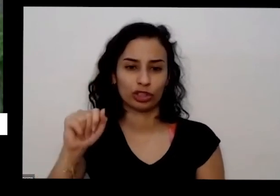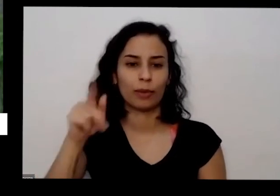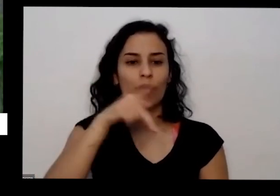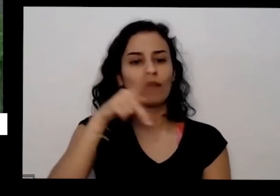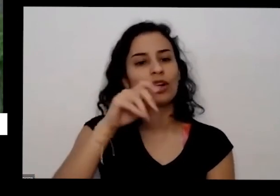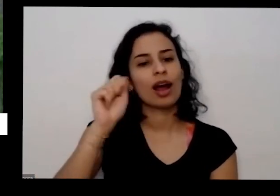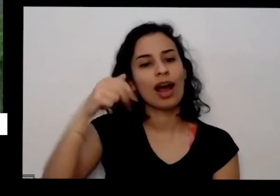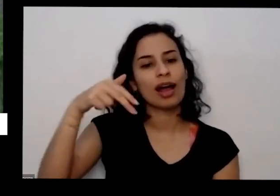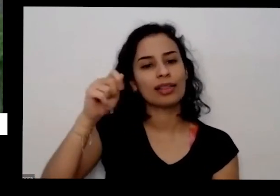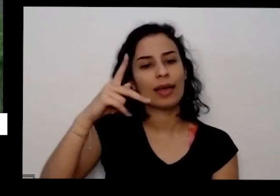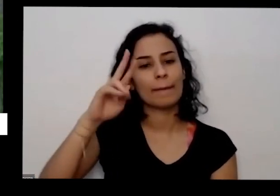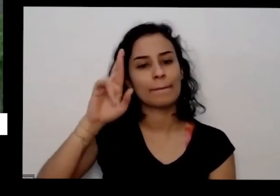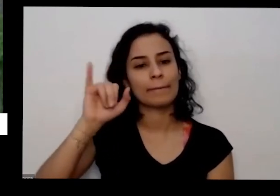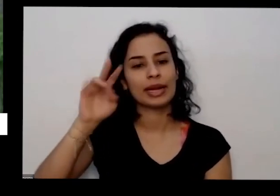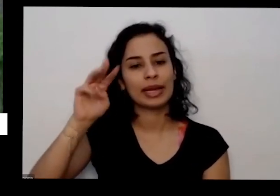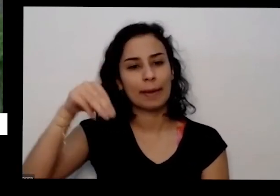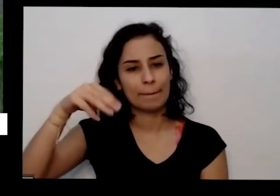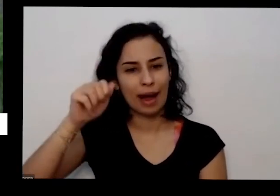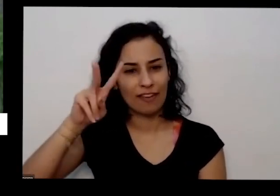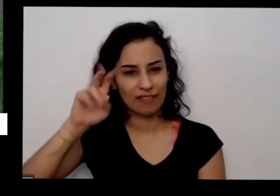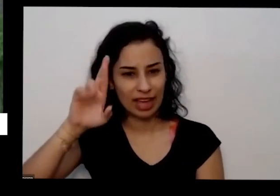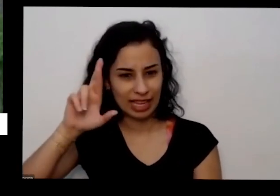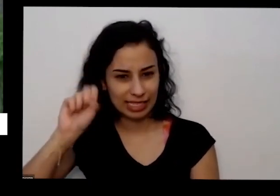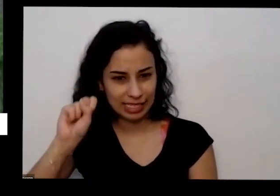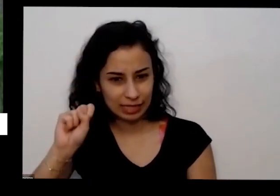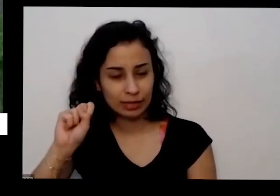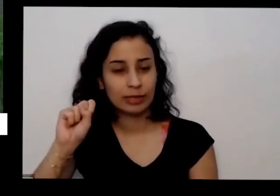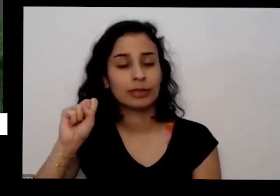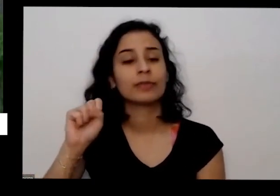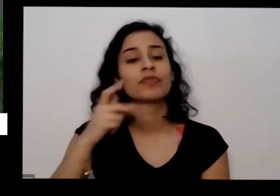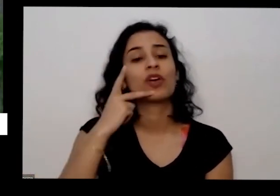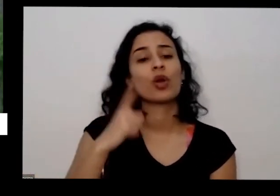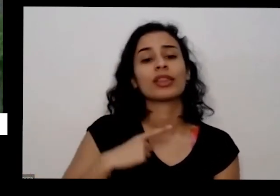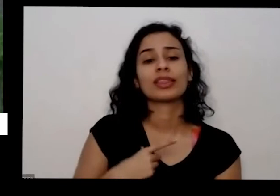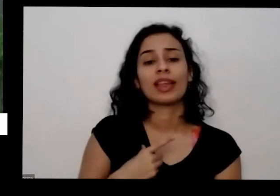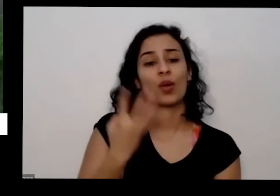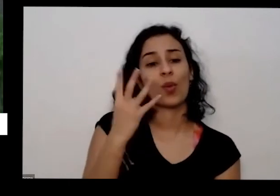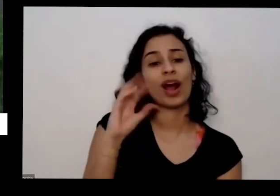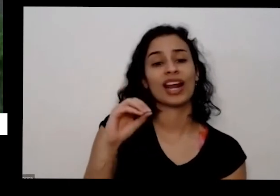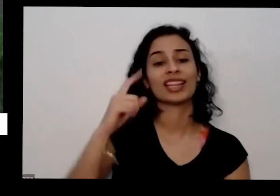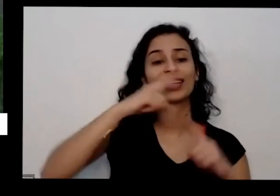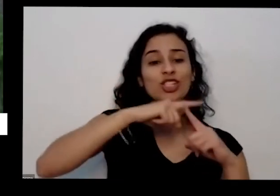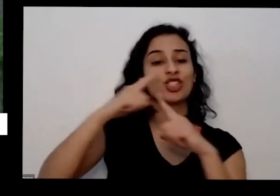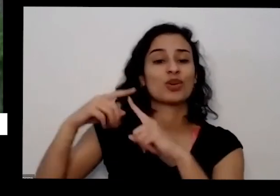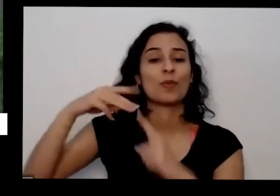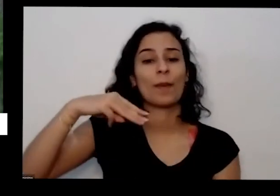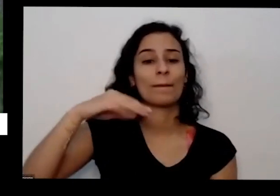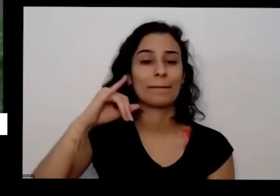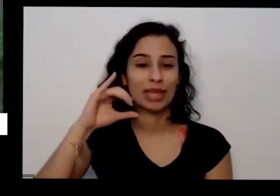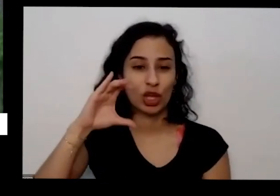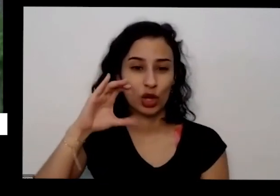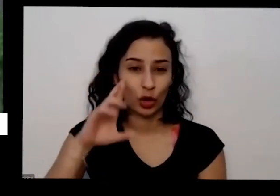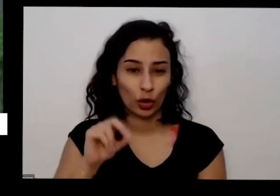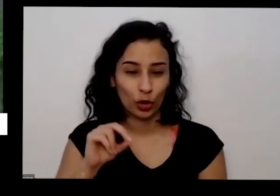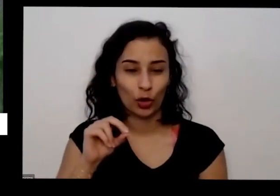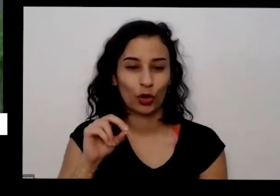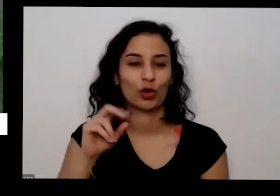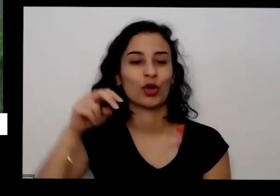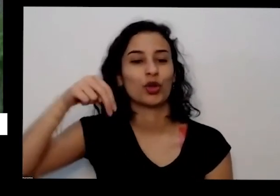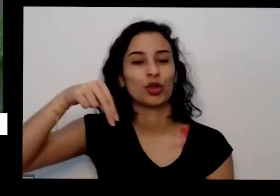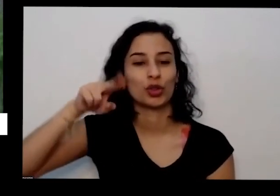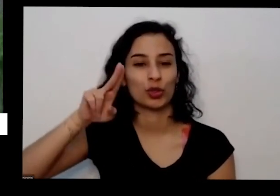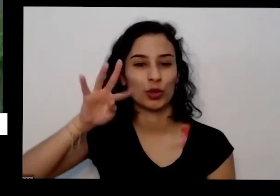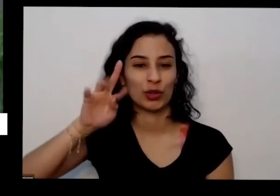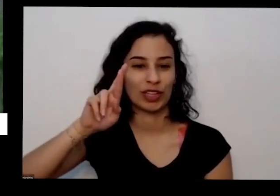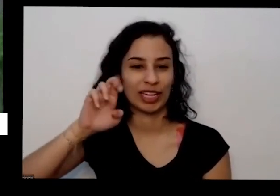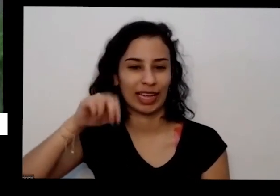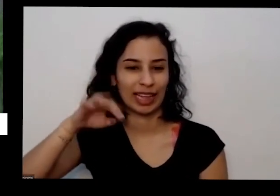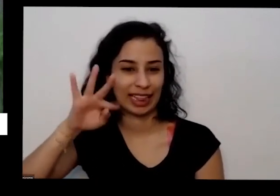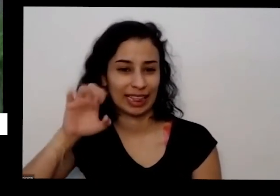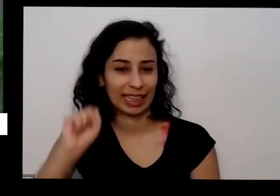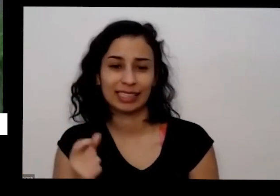de 40 micronutrientes aí vai ferro silício e diversos outros é tanta preciso em doses bem